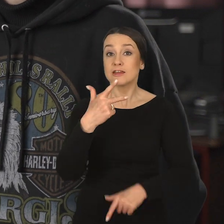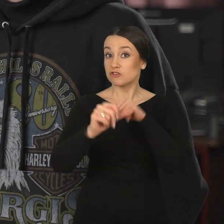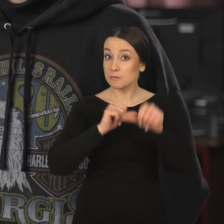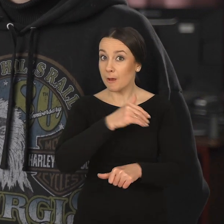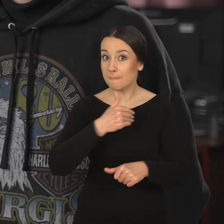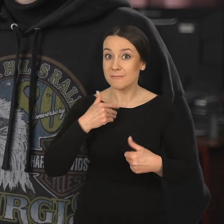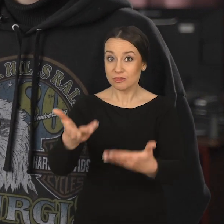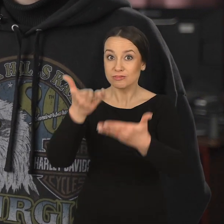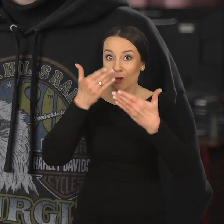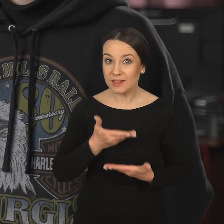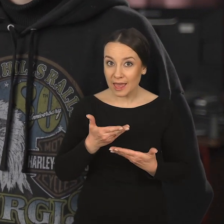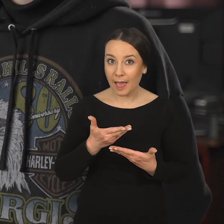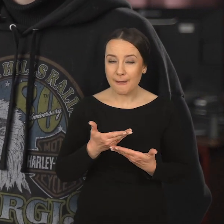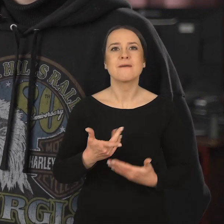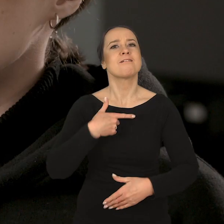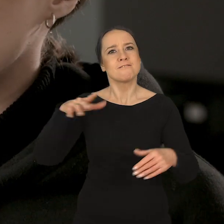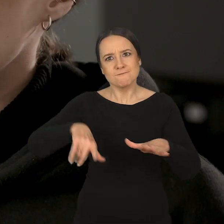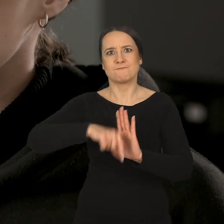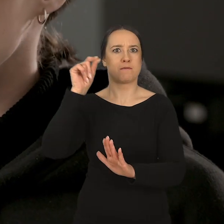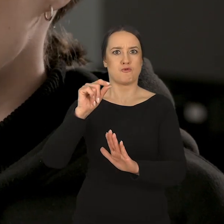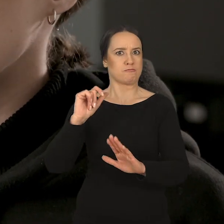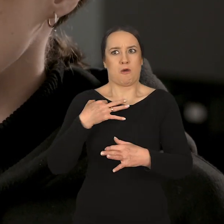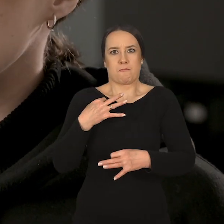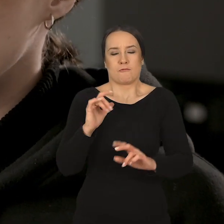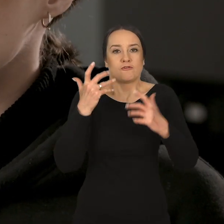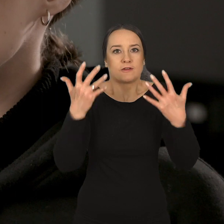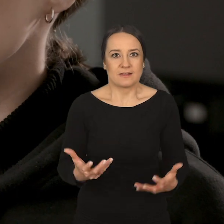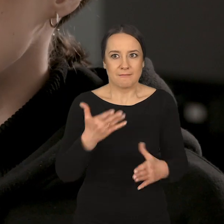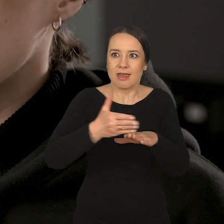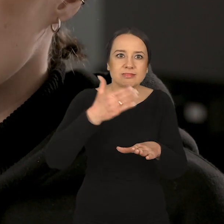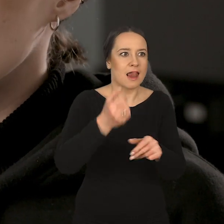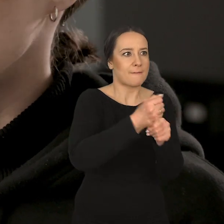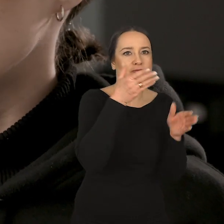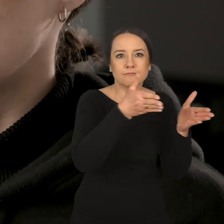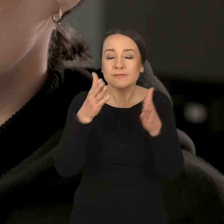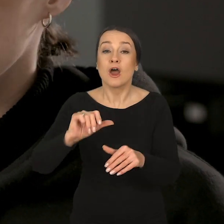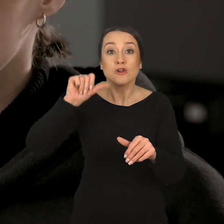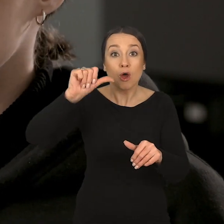i na trzecim roku dostajemy kompletnie wolną rękę w wyborze tego, do jakich pracowni chcielibyśmy dalej chodzić.